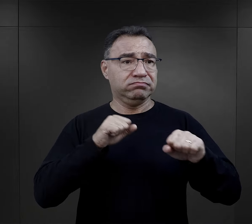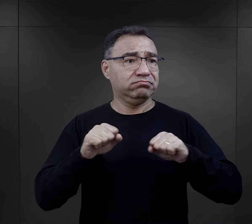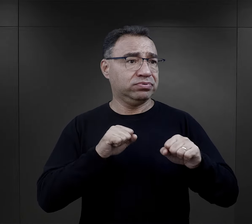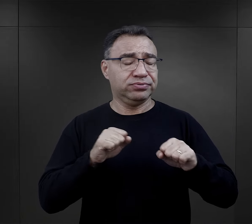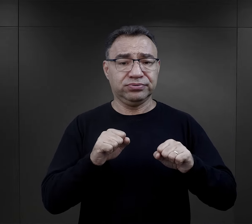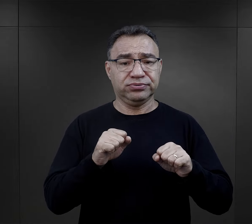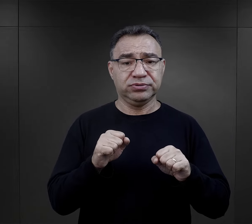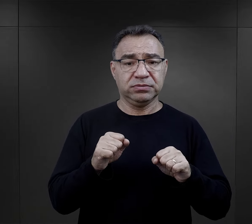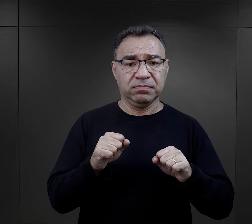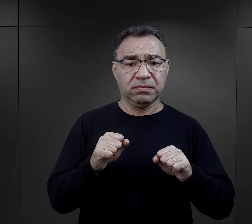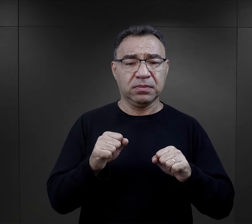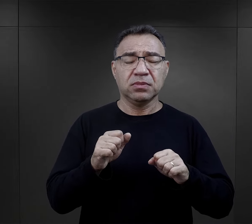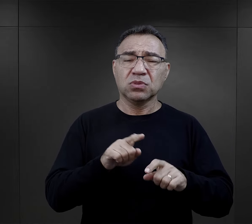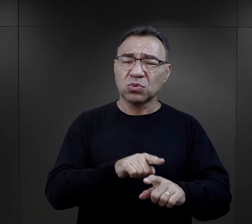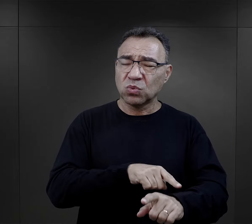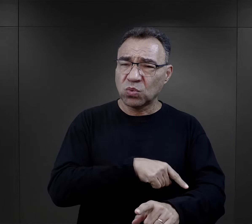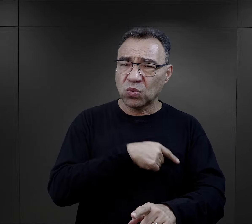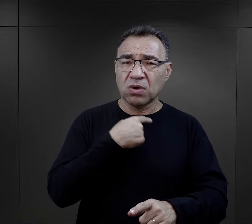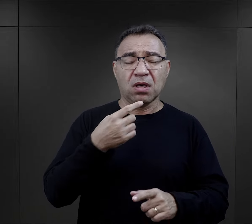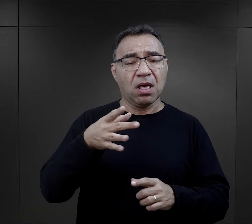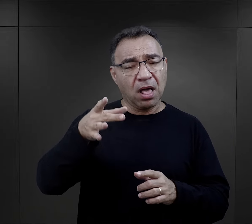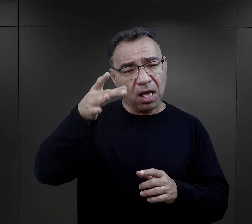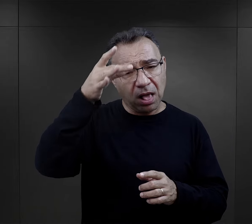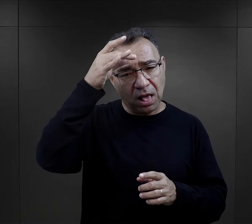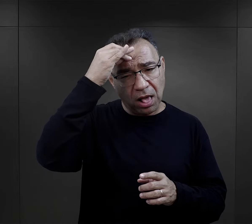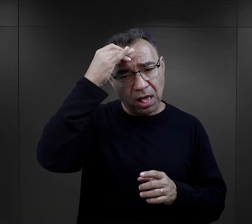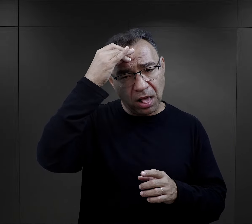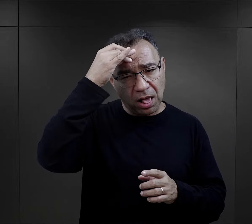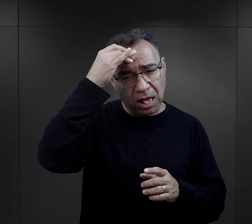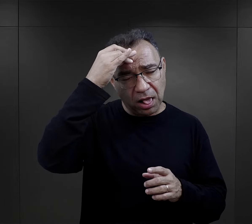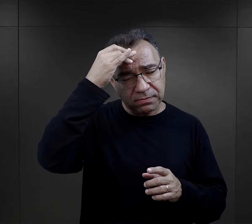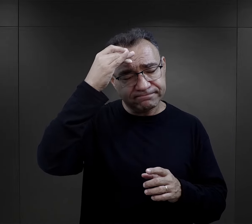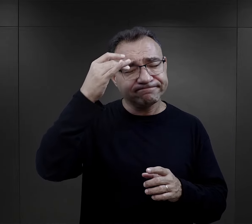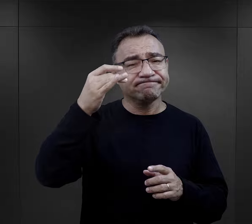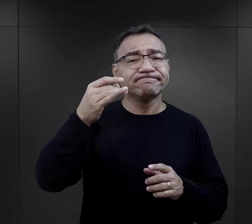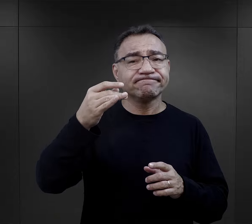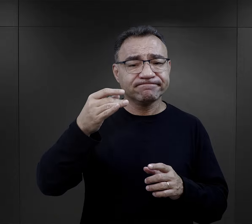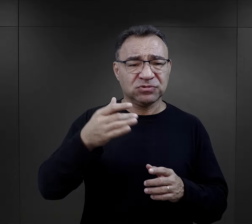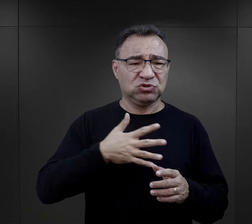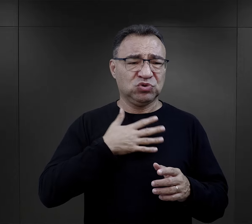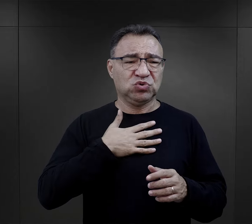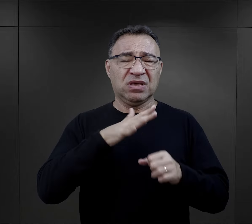czymś co na długo pozostało w ich świadomości, to właśnie to upokarzanie